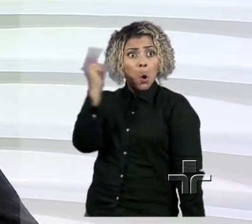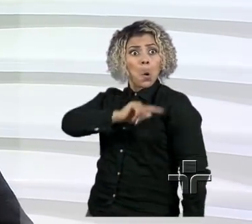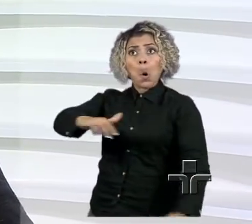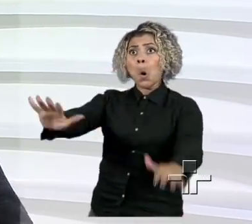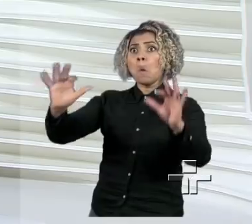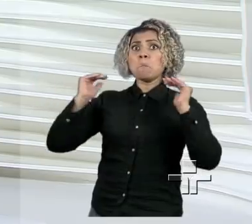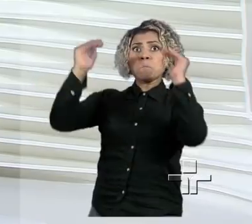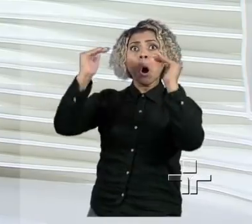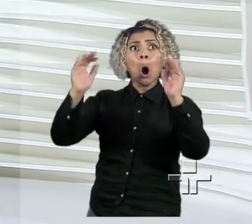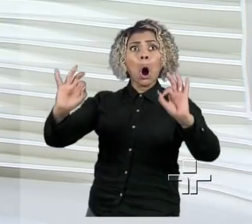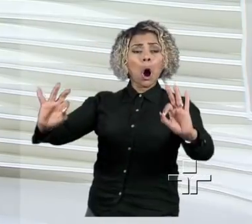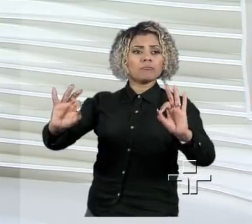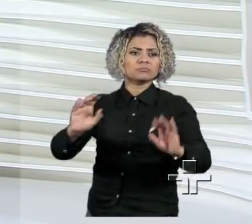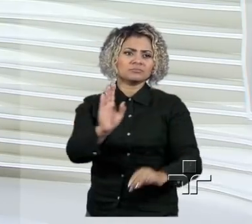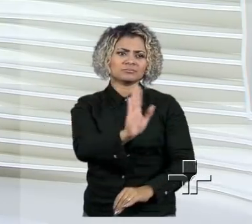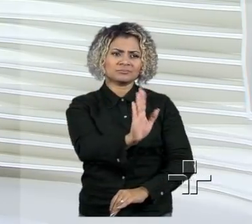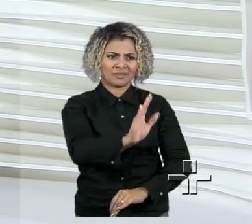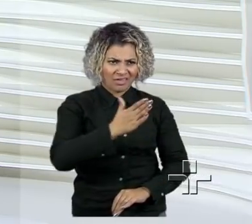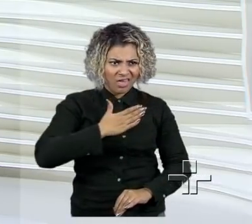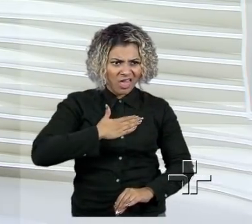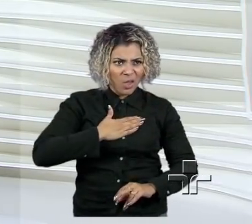Absolutamente, eu não sou de outro planeta.